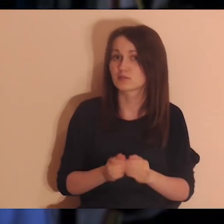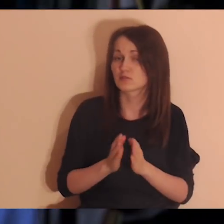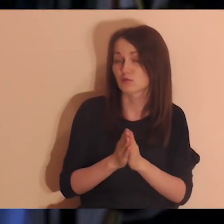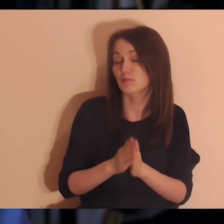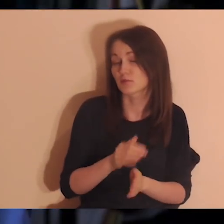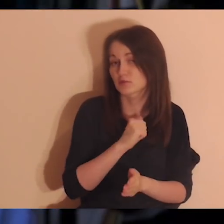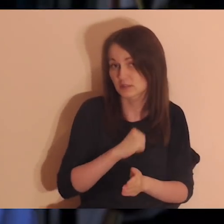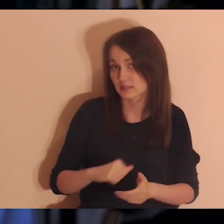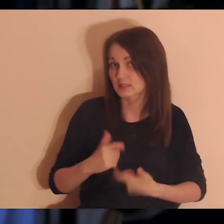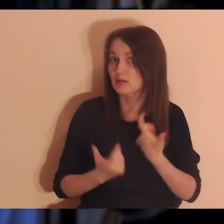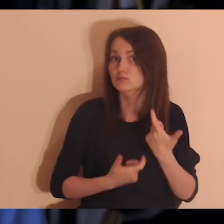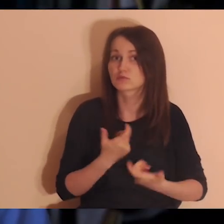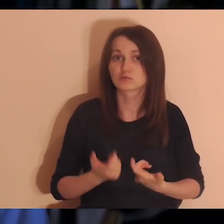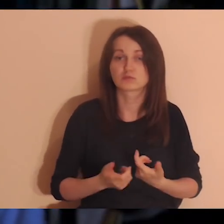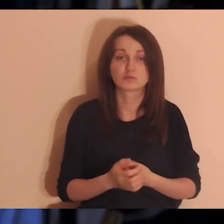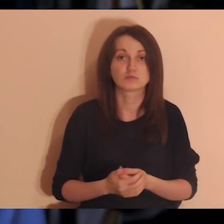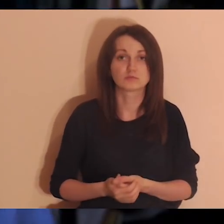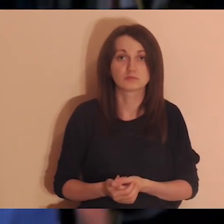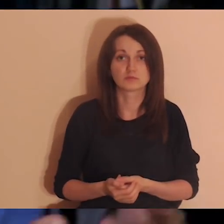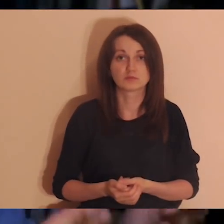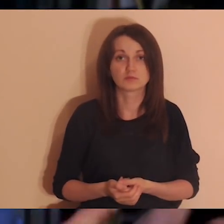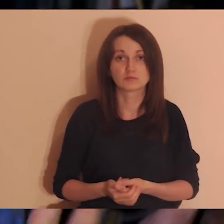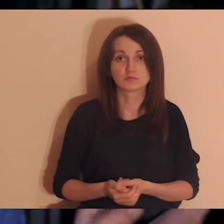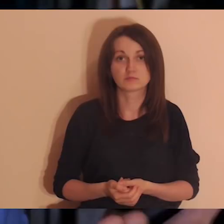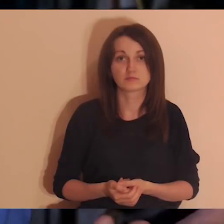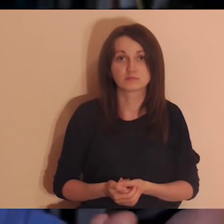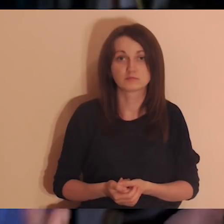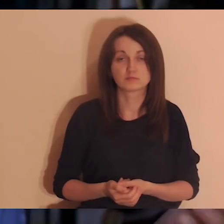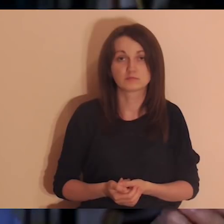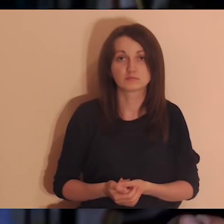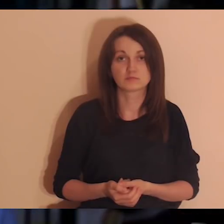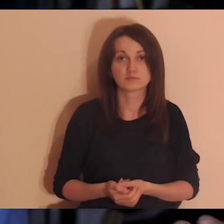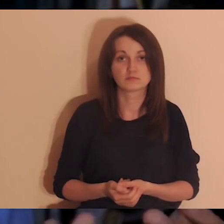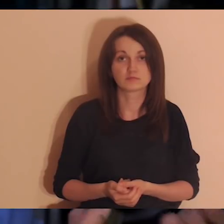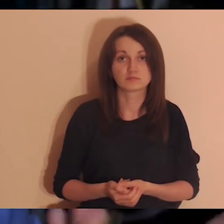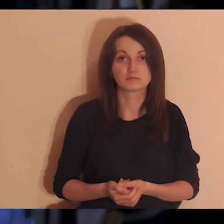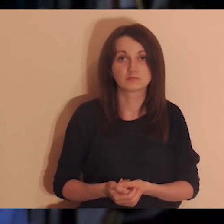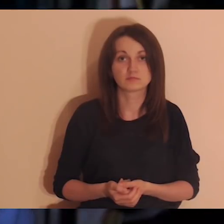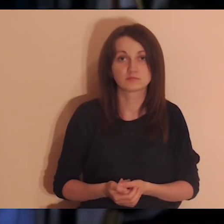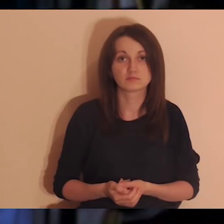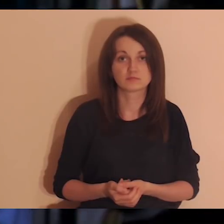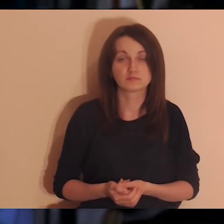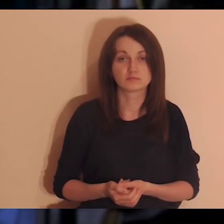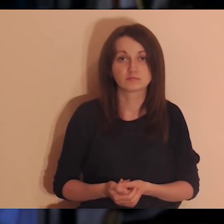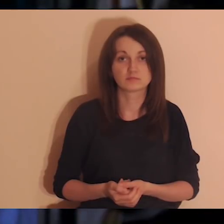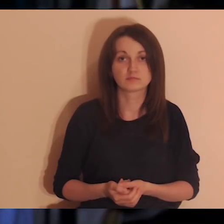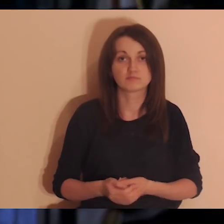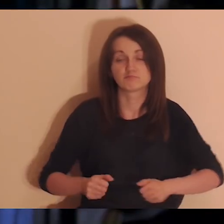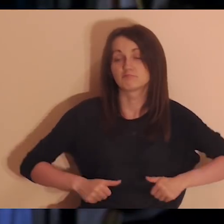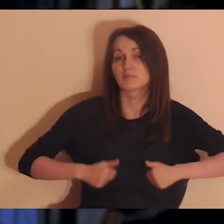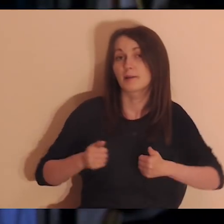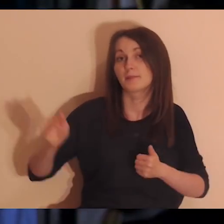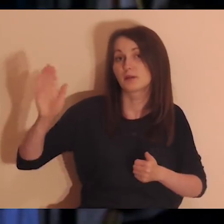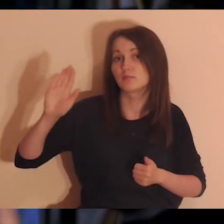idź na medytację bez lektora i bądź samodzielny w tym.